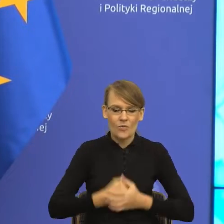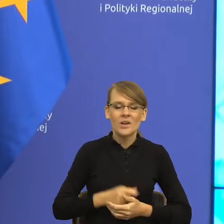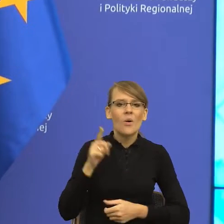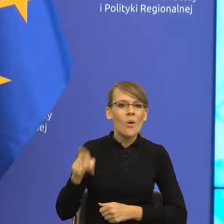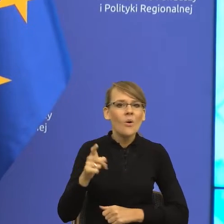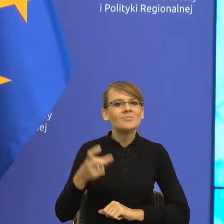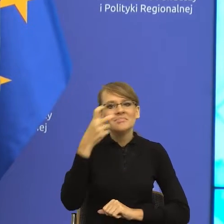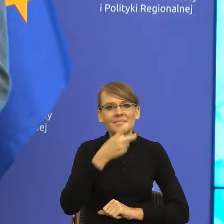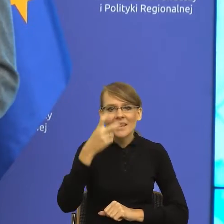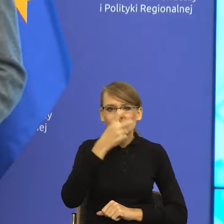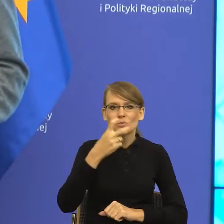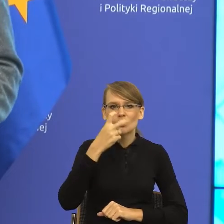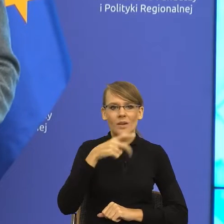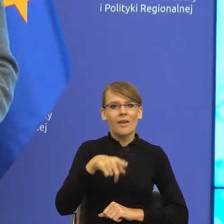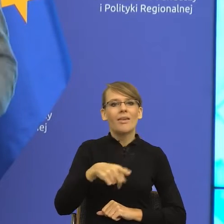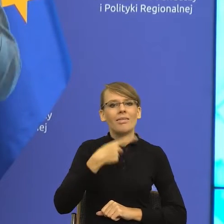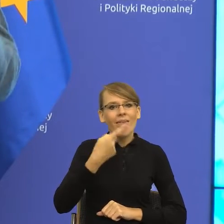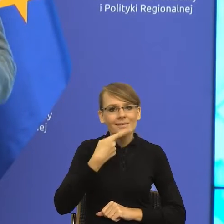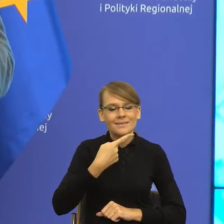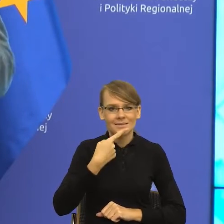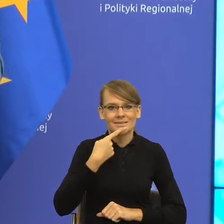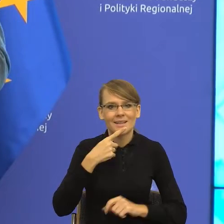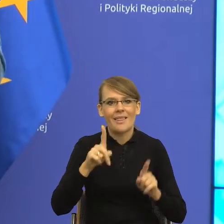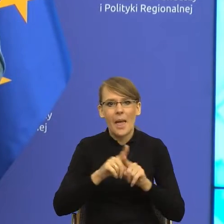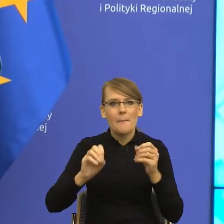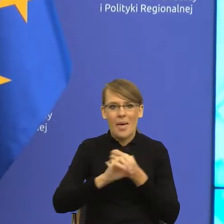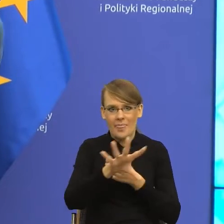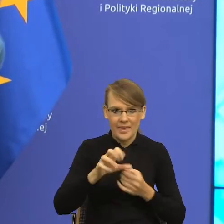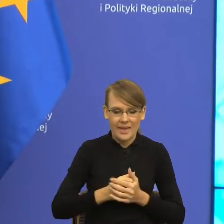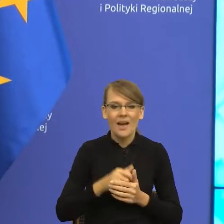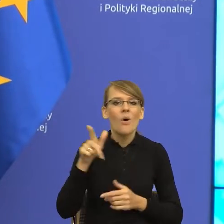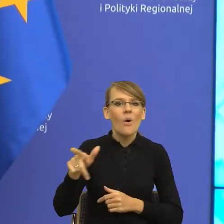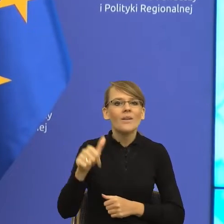związane z językiem i mediami. Na co dzień bada i znajduje